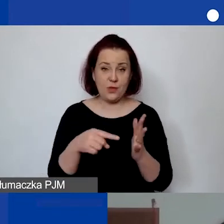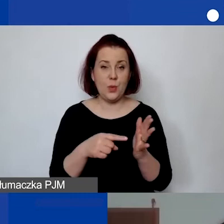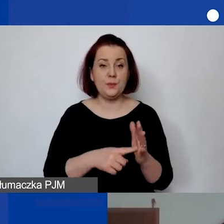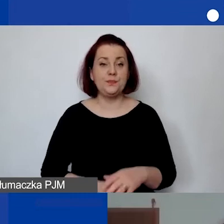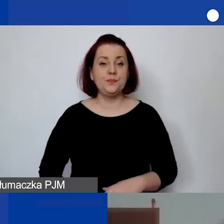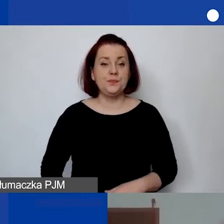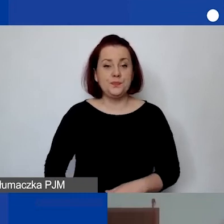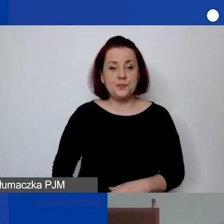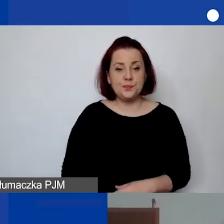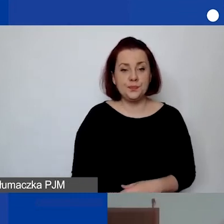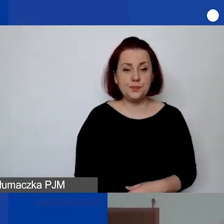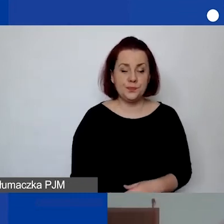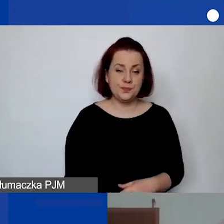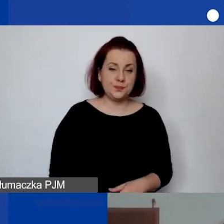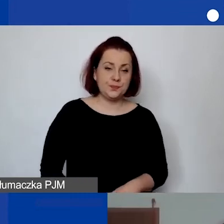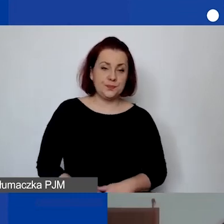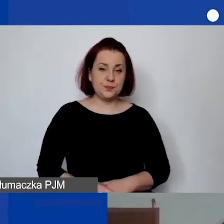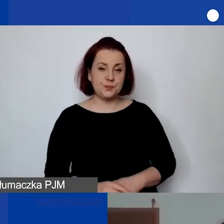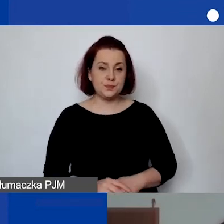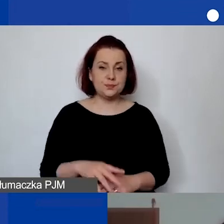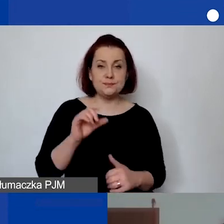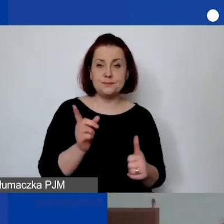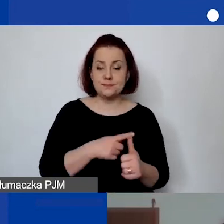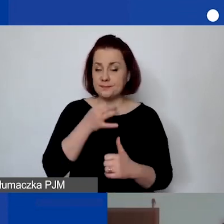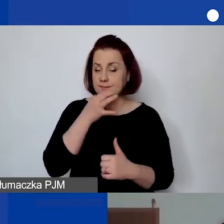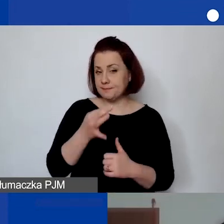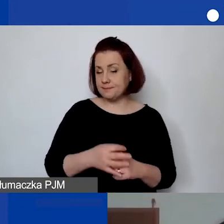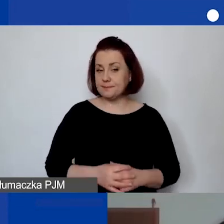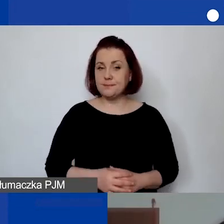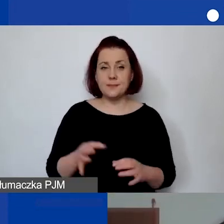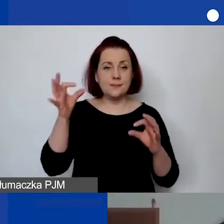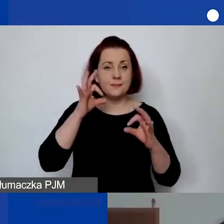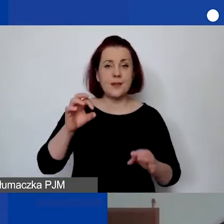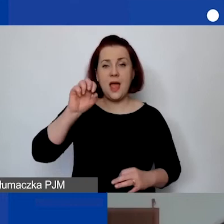Pierwsze pytanie odczytuję, od Adeli.